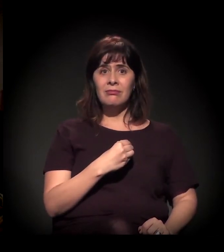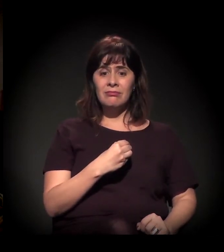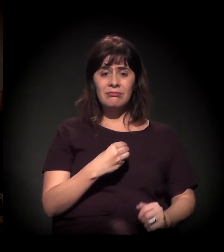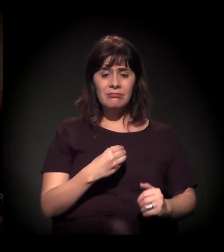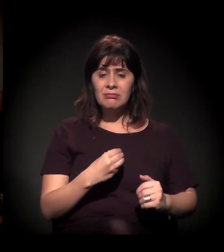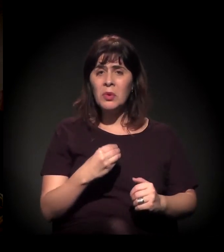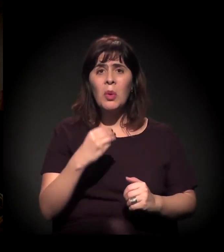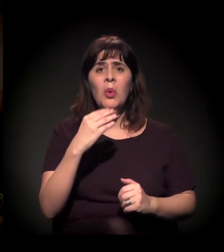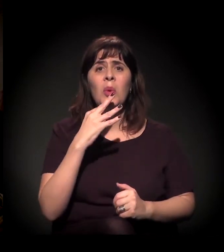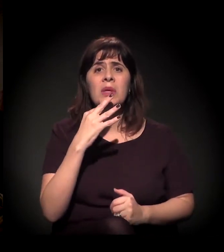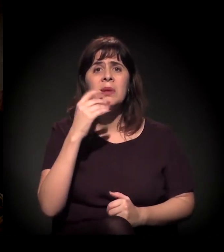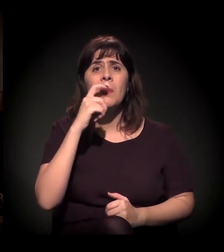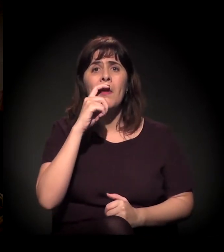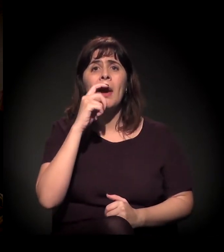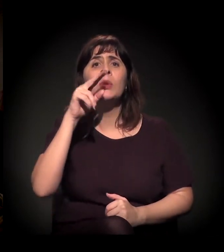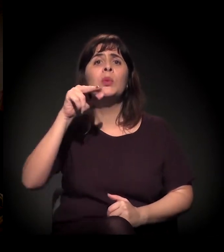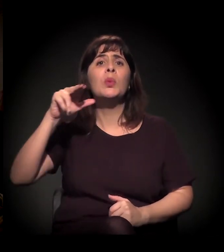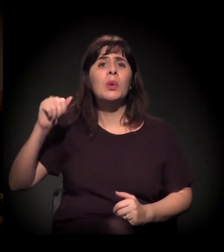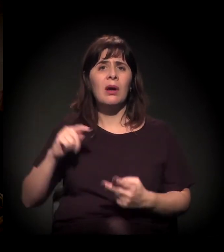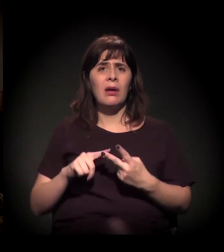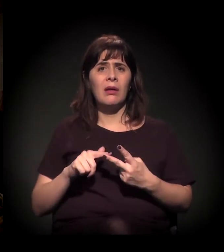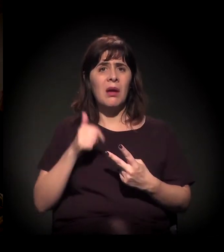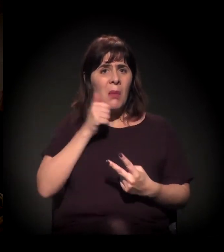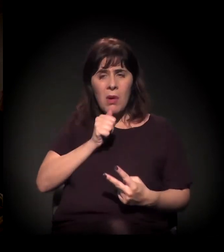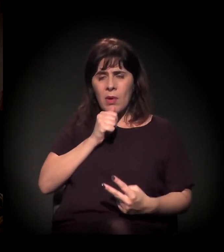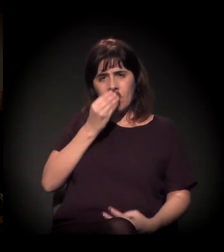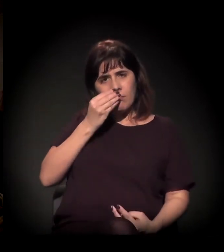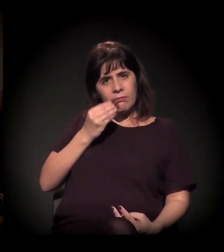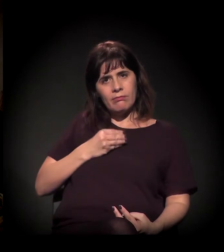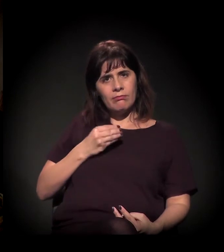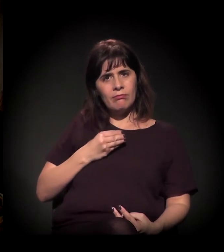tem uma família que não quer saber dele, pai e mãe que não querem saber dele,